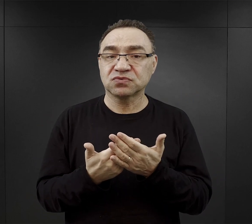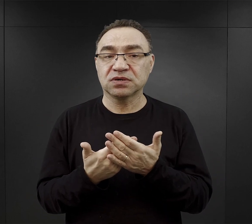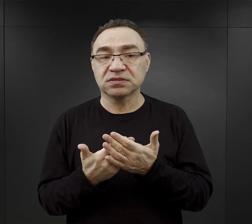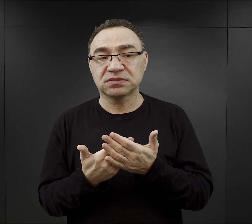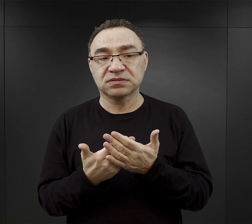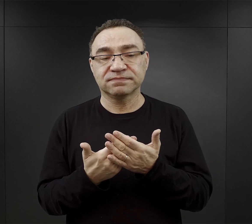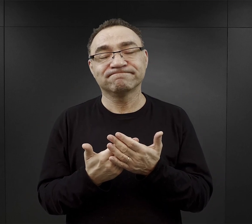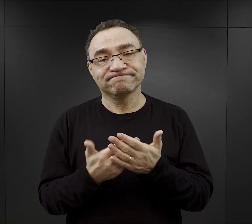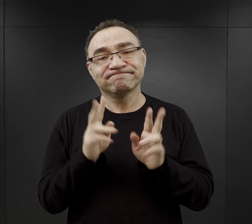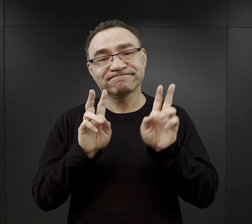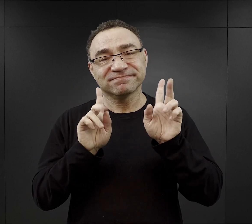trzeba było mieć szczęście.